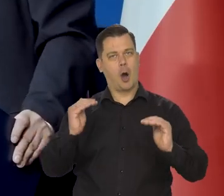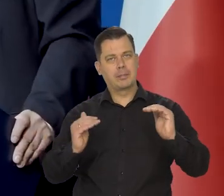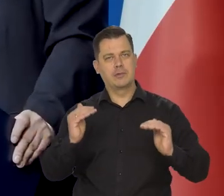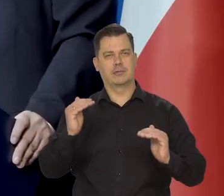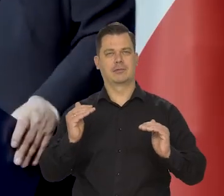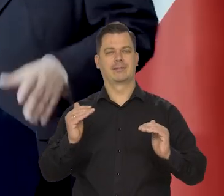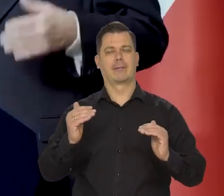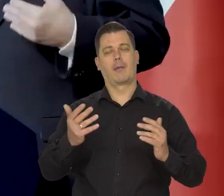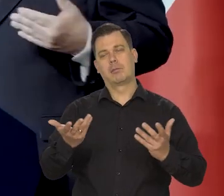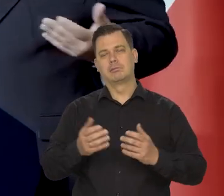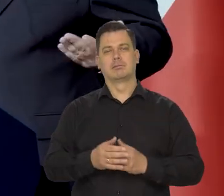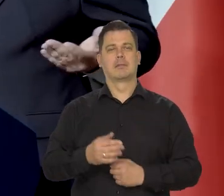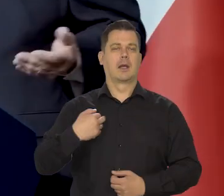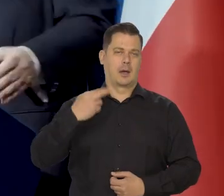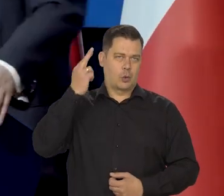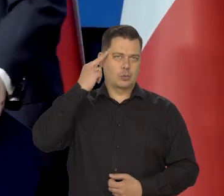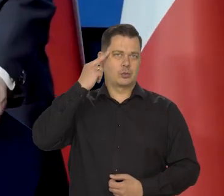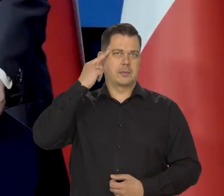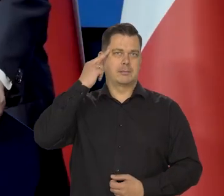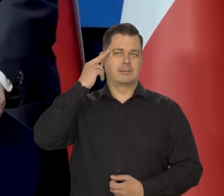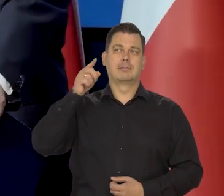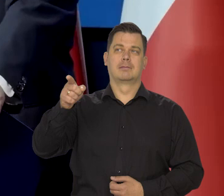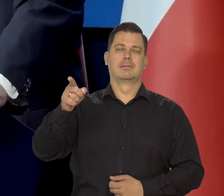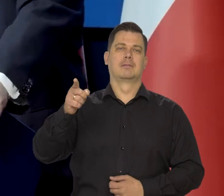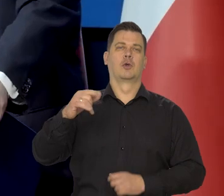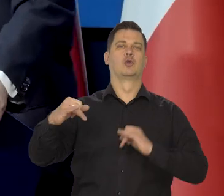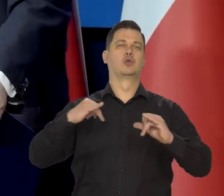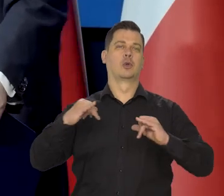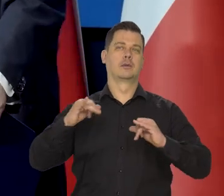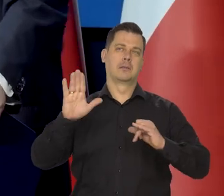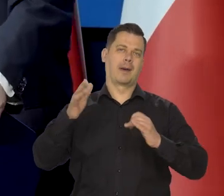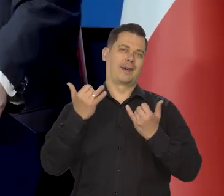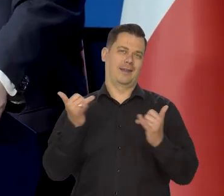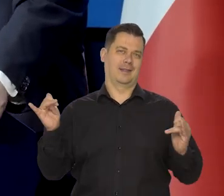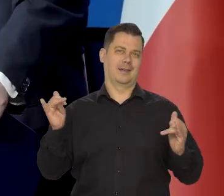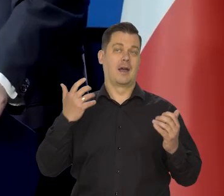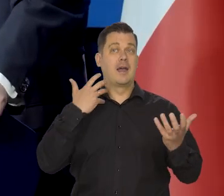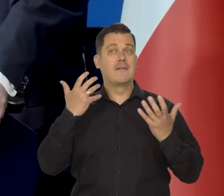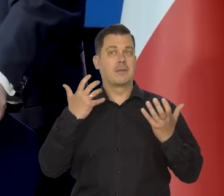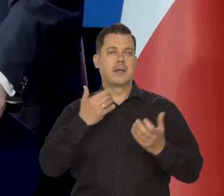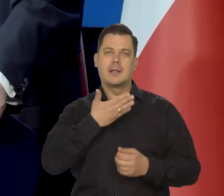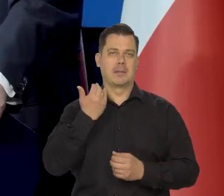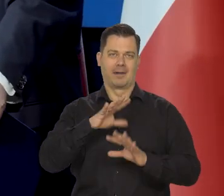No ale my rozumiemy, że rząd ma swoje przesłanki, może nie miał czasu, może nie miał danych. No przecież to różnie jest.